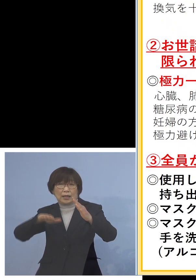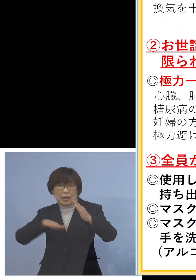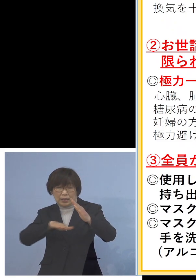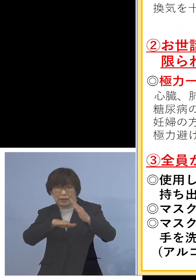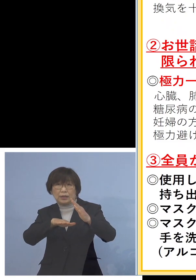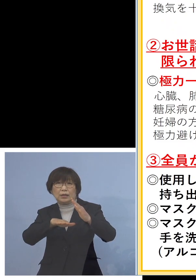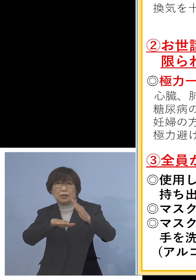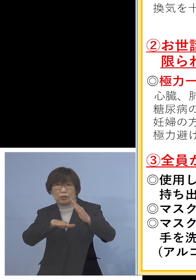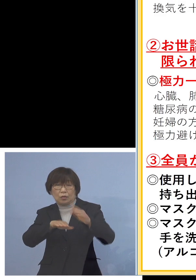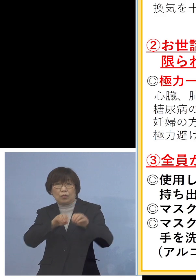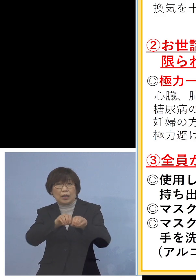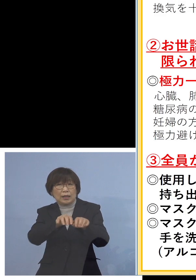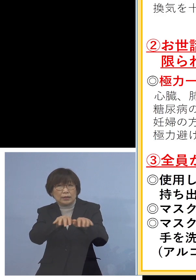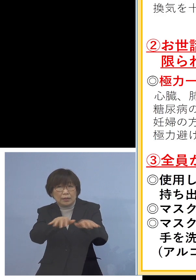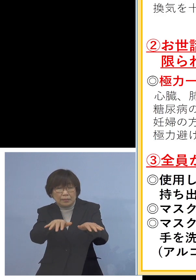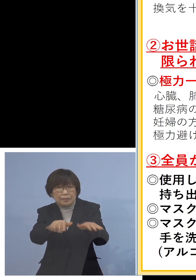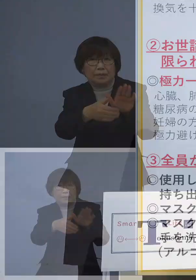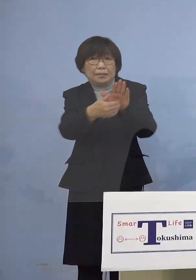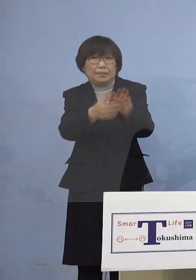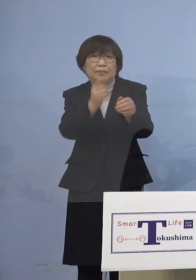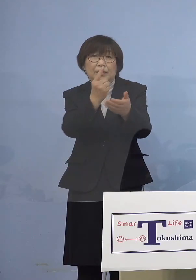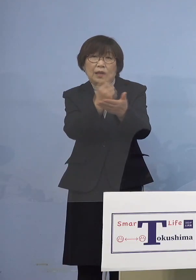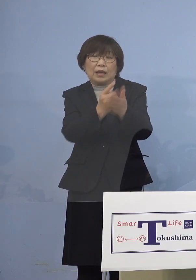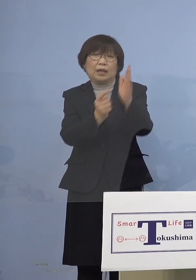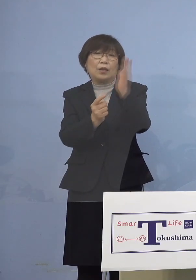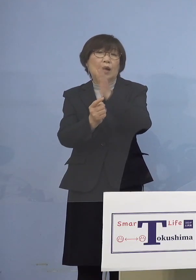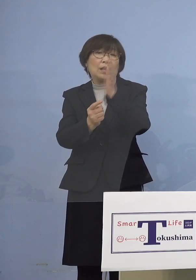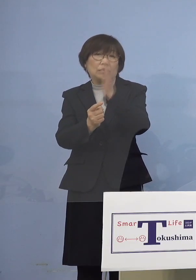ごみの収集をしていただく エッセンシャルワーカーの皆様方の